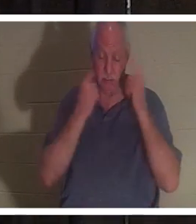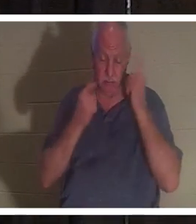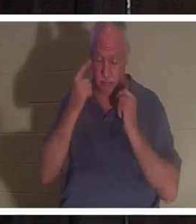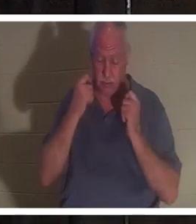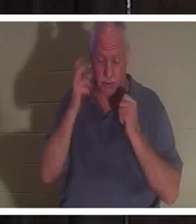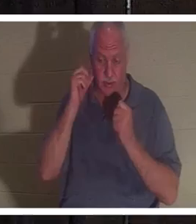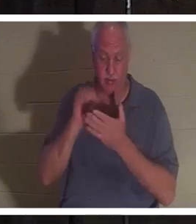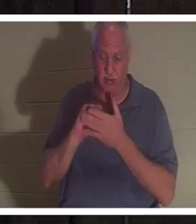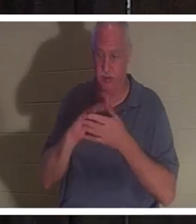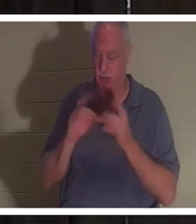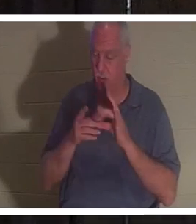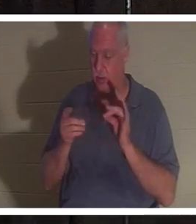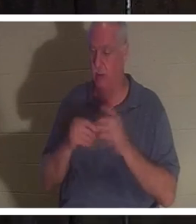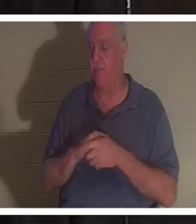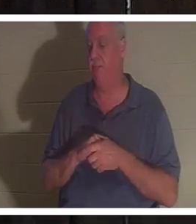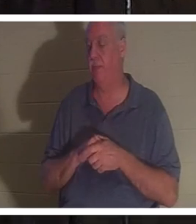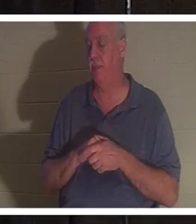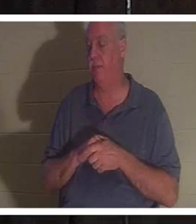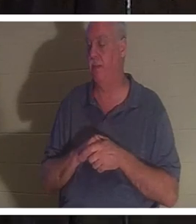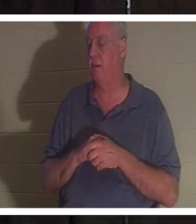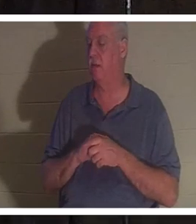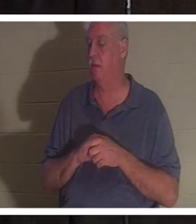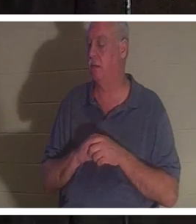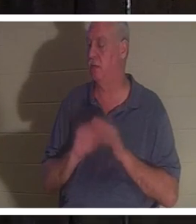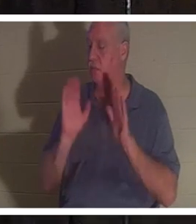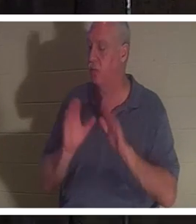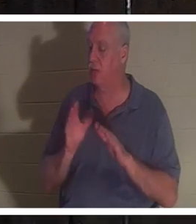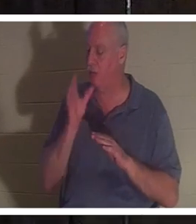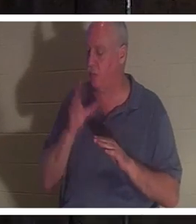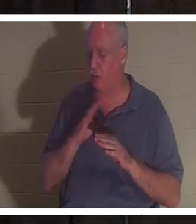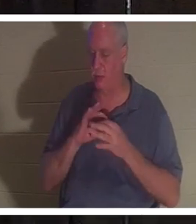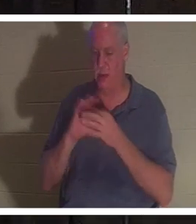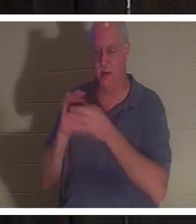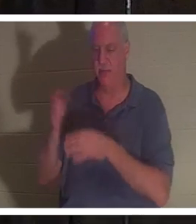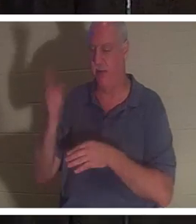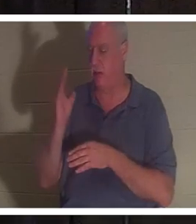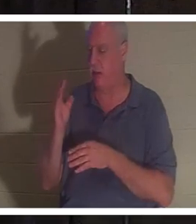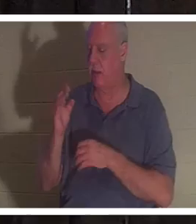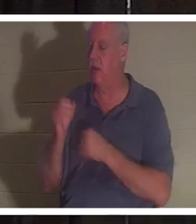знаете, потому что я имею в виду, что она просто прекрасная женщина Божья. Любит Господа страстно. Страстно служит